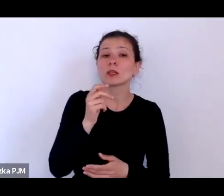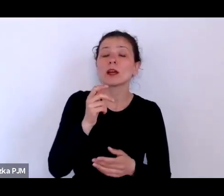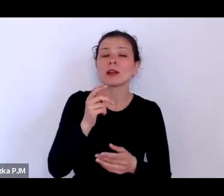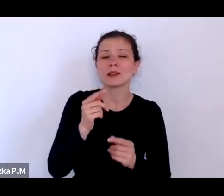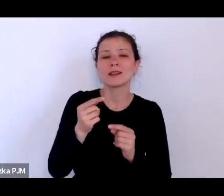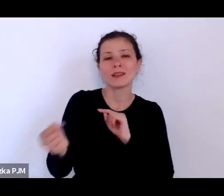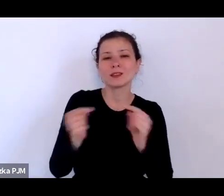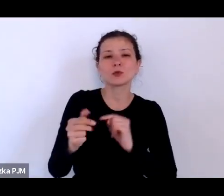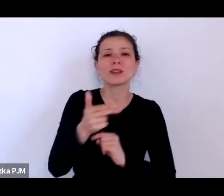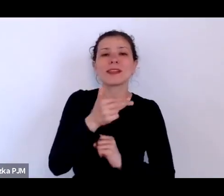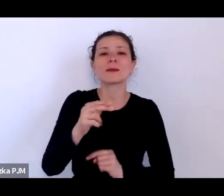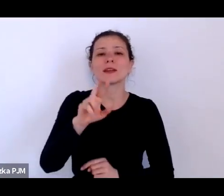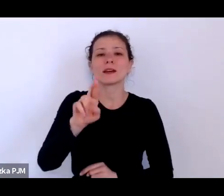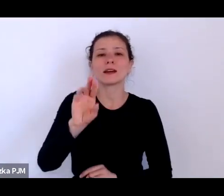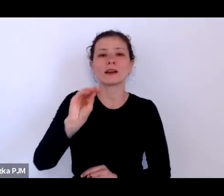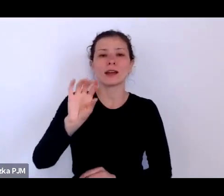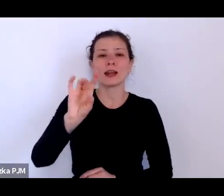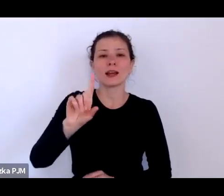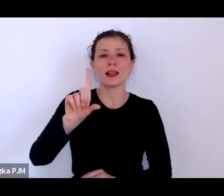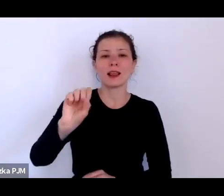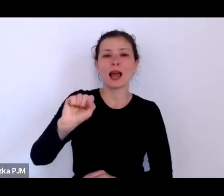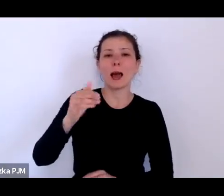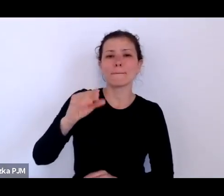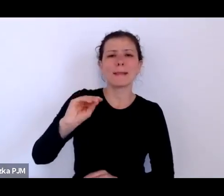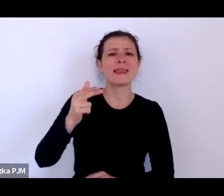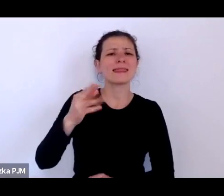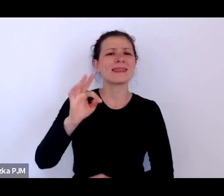może by Pani Profesor powiedziała o co w tym chodzi?